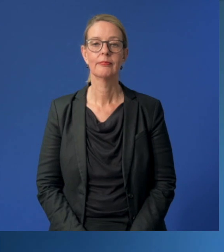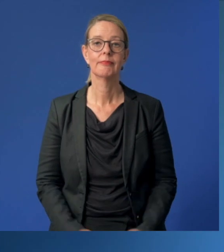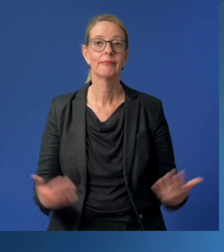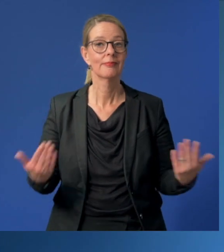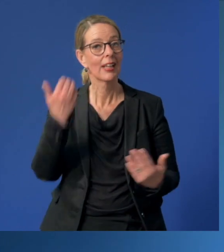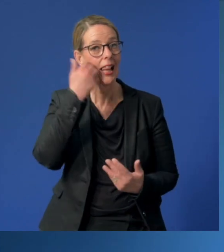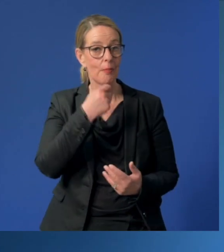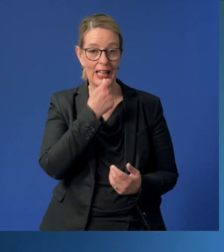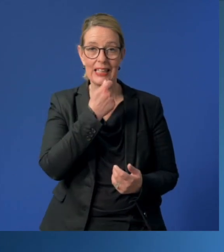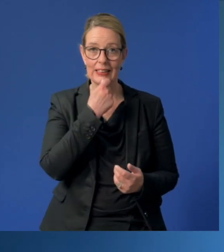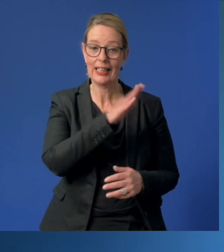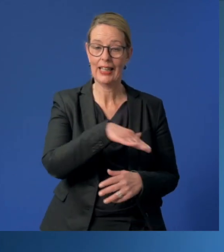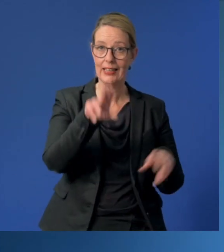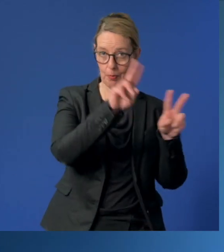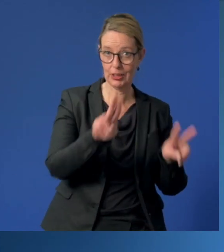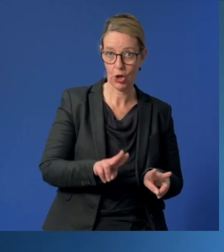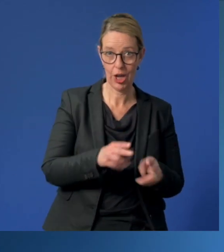Liebe Essener Kinderbetreuerinnen und -betreuer,